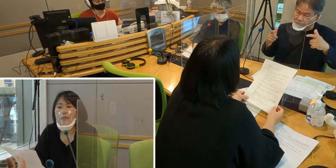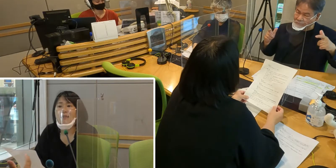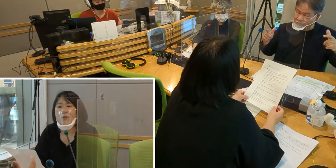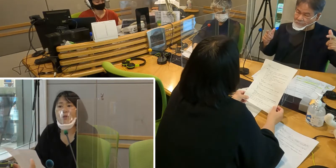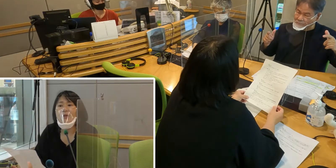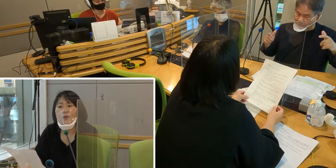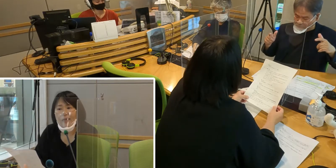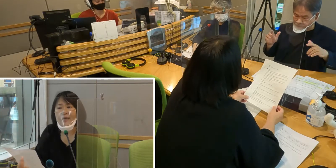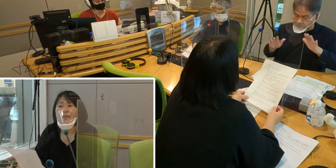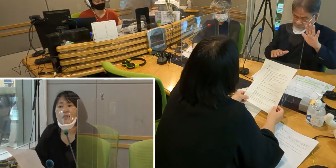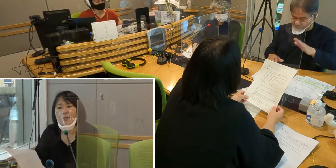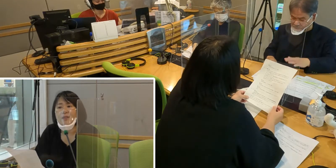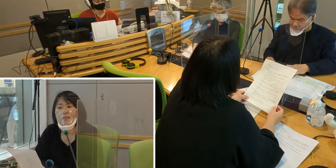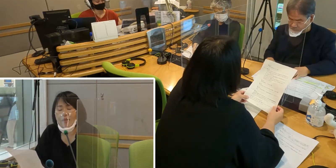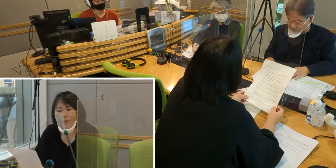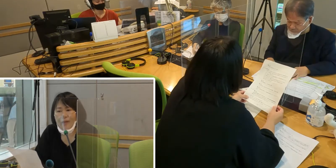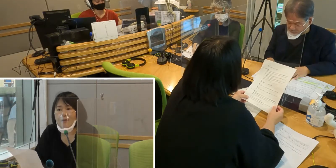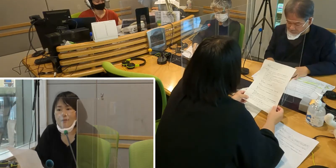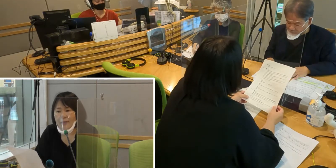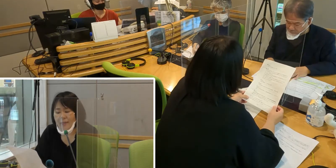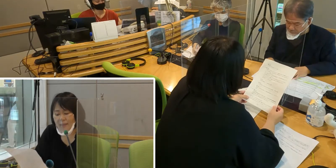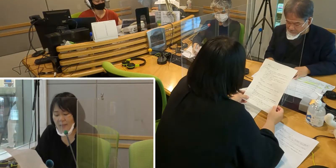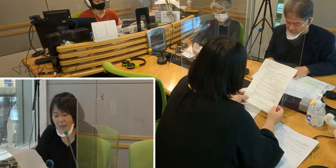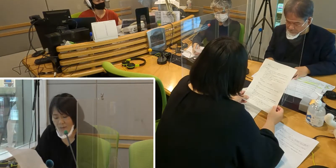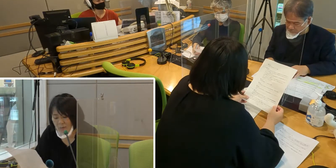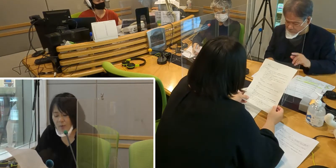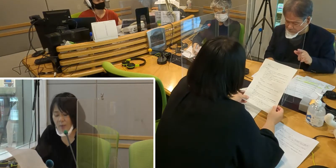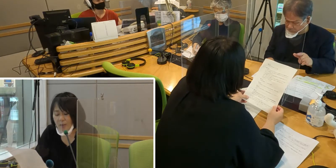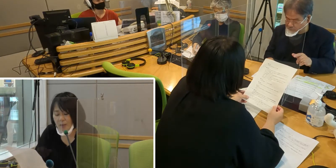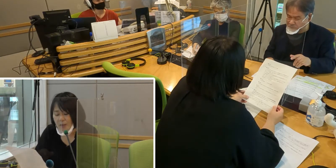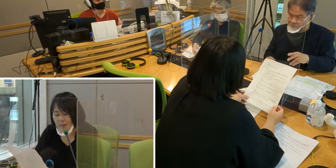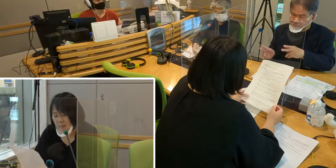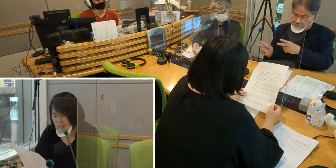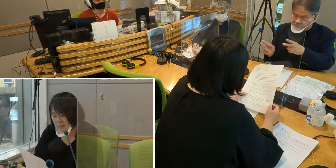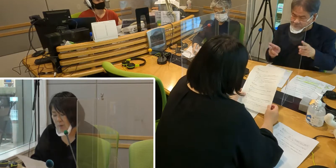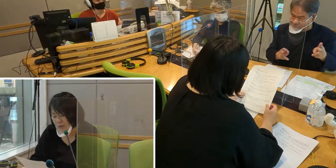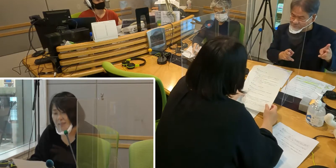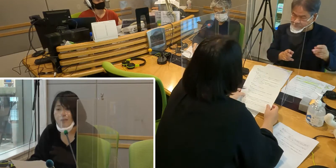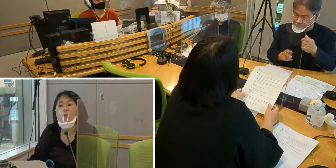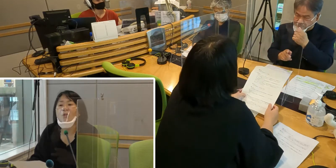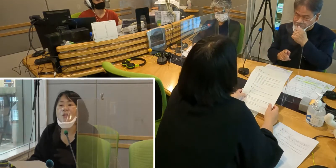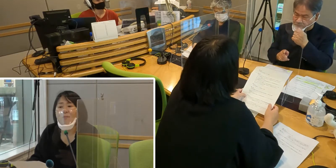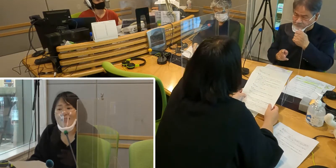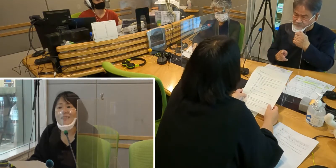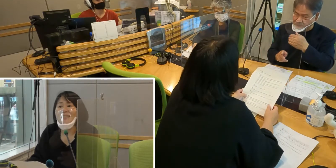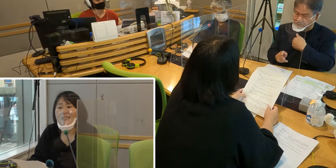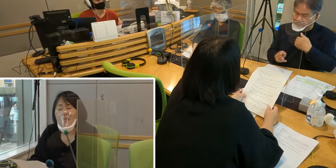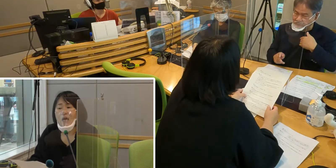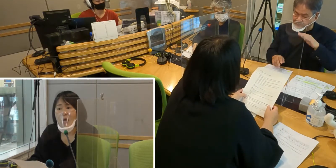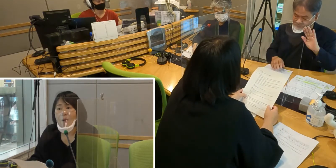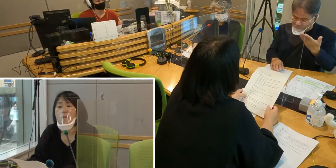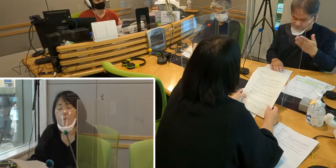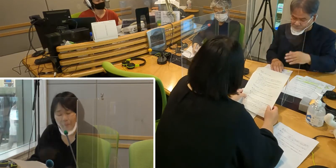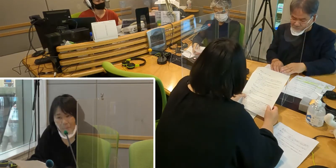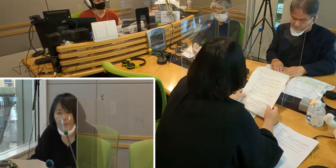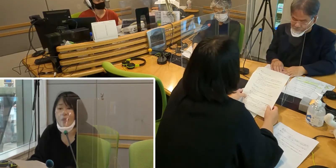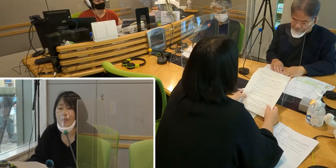そのようないろいろな整備が 増えていってほしいと思っています。